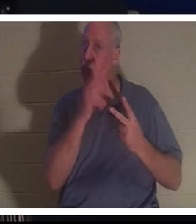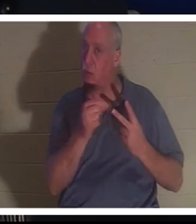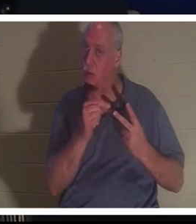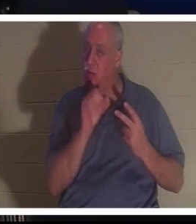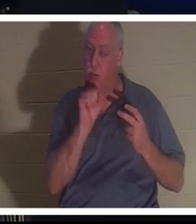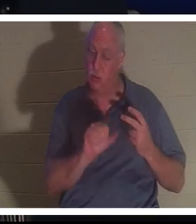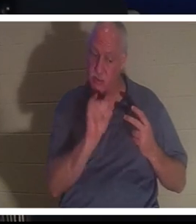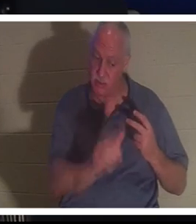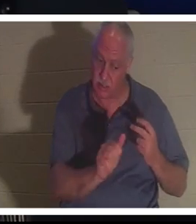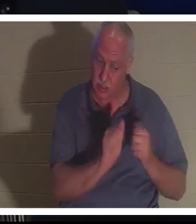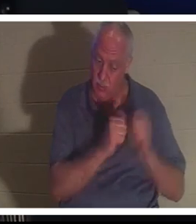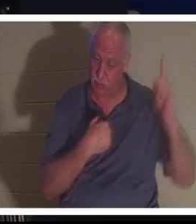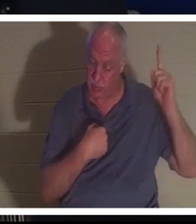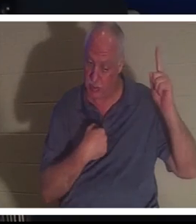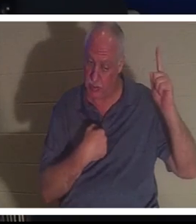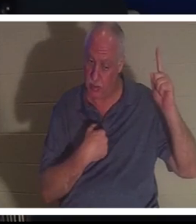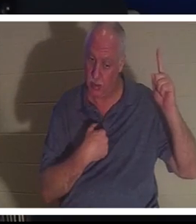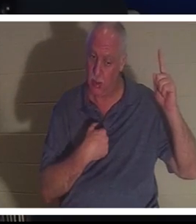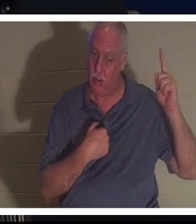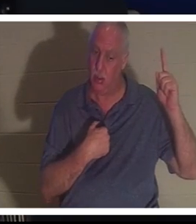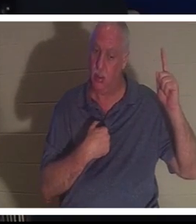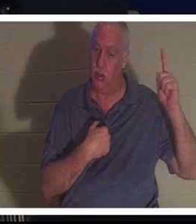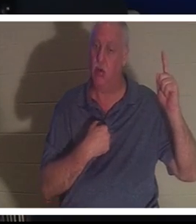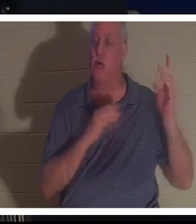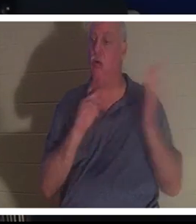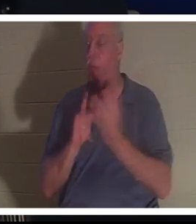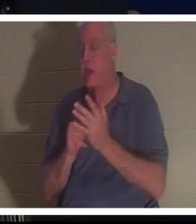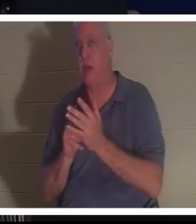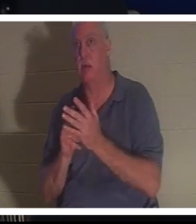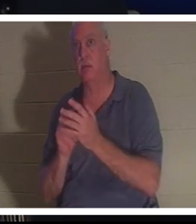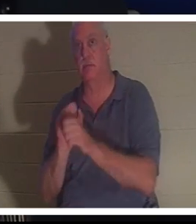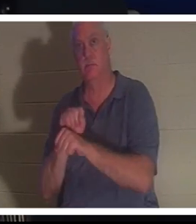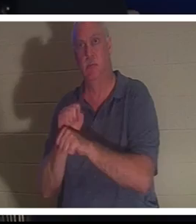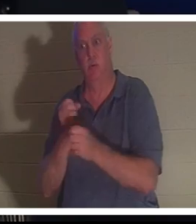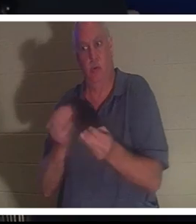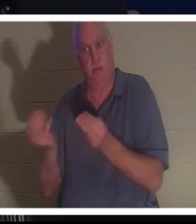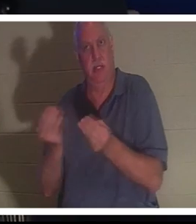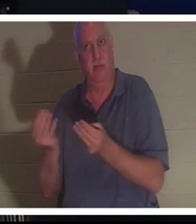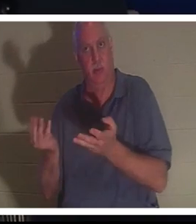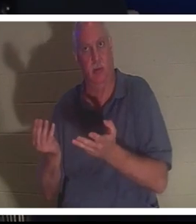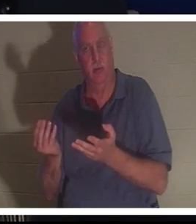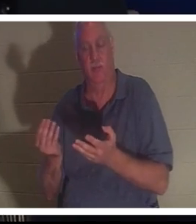、私が地上であなたに与えた仕事を続けてもいいよ。彼女は、